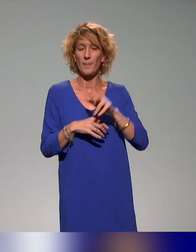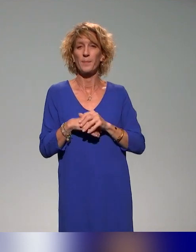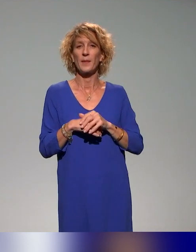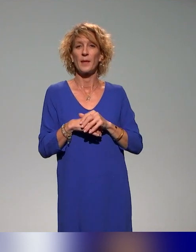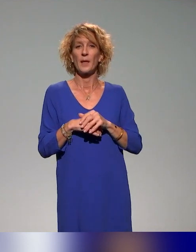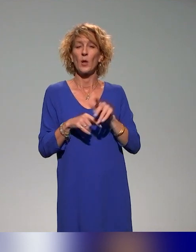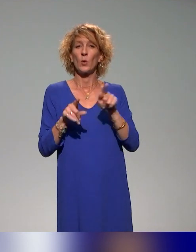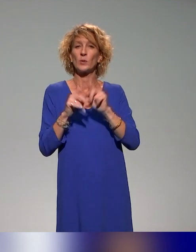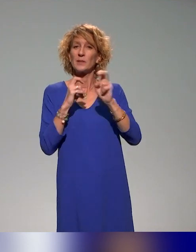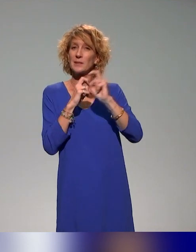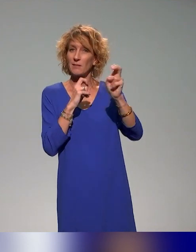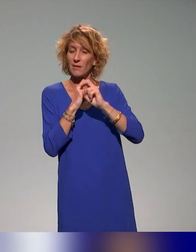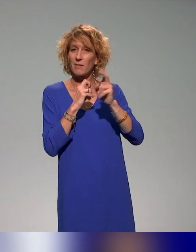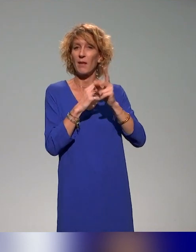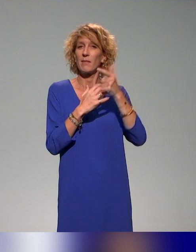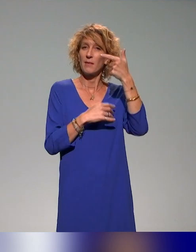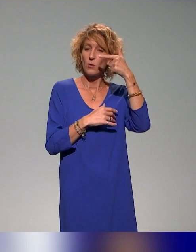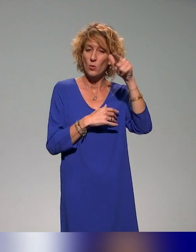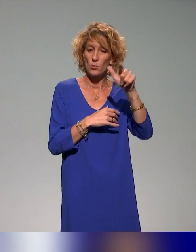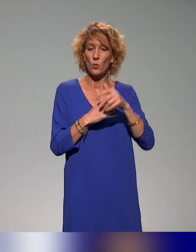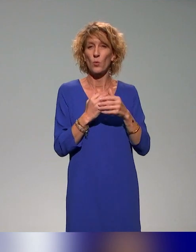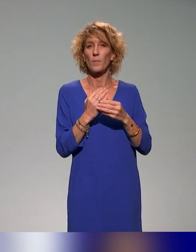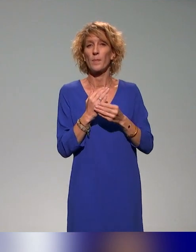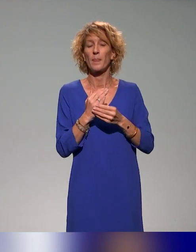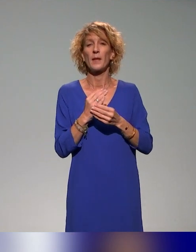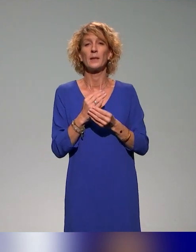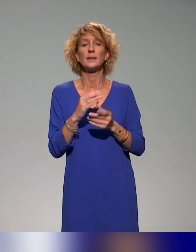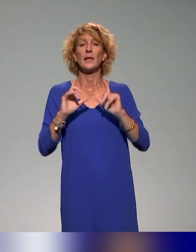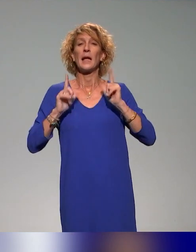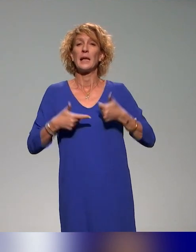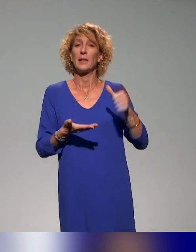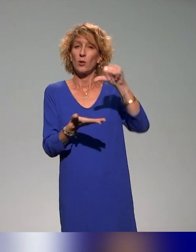de Saint-Étienne, l'INSA de Lyon, l'École centrale et l'Institut